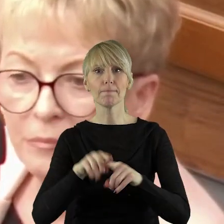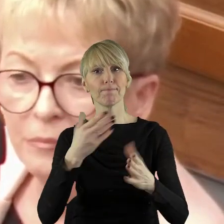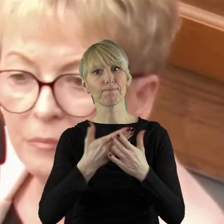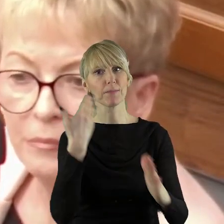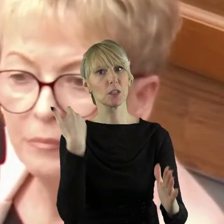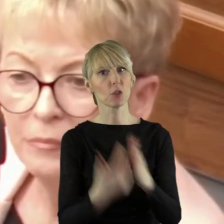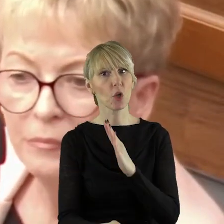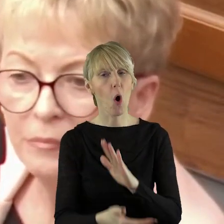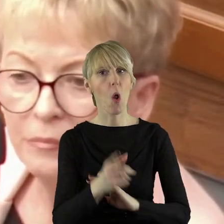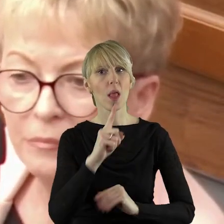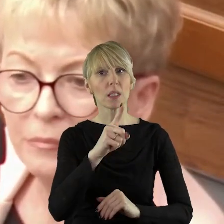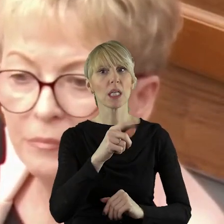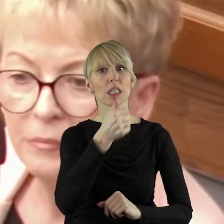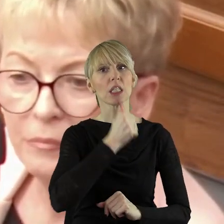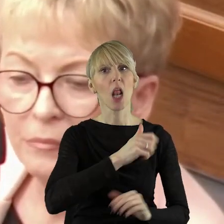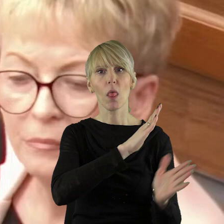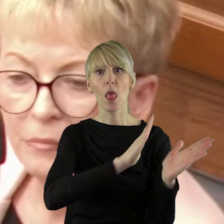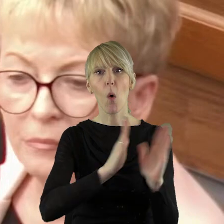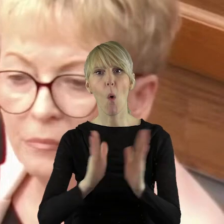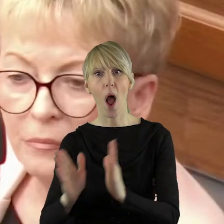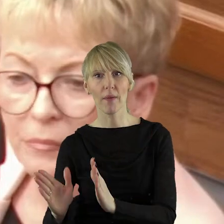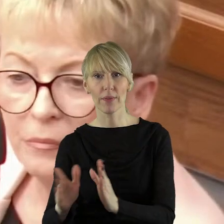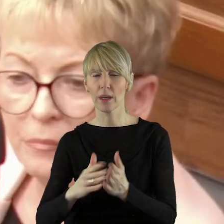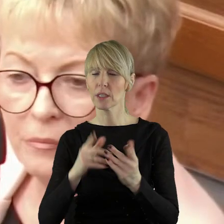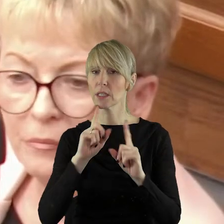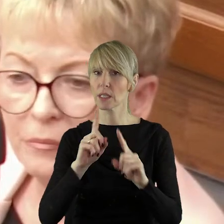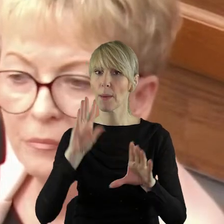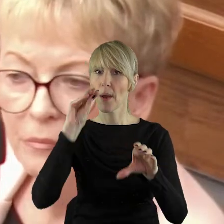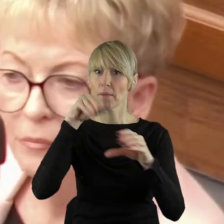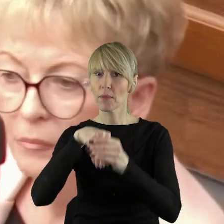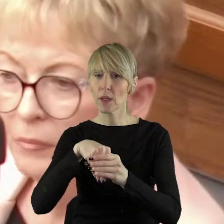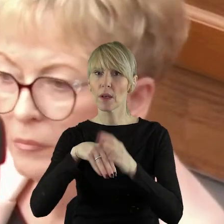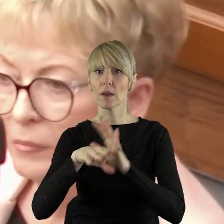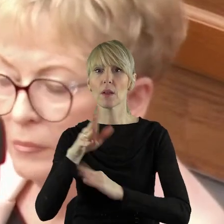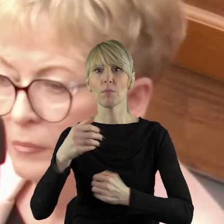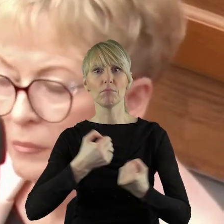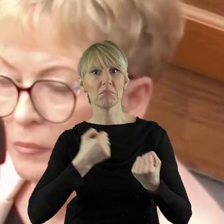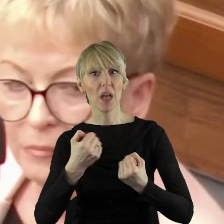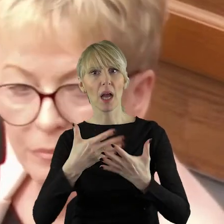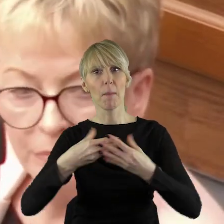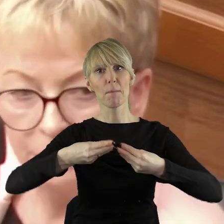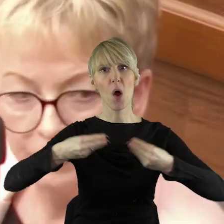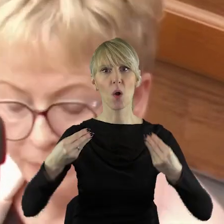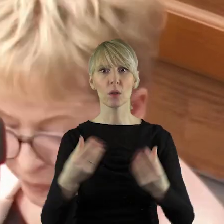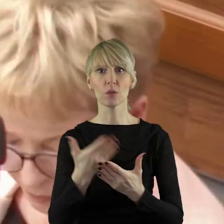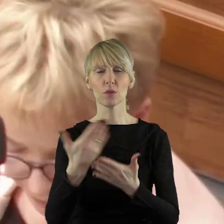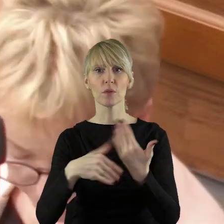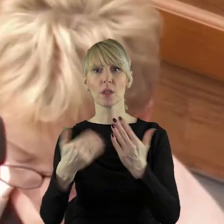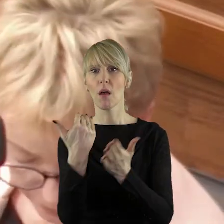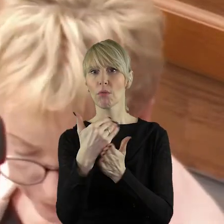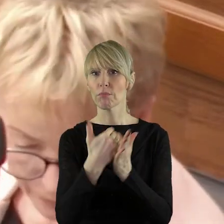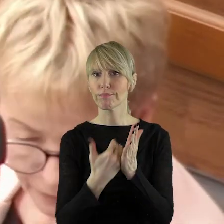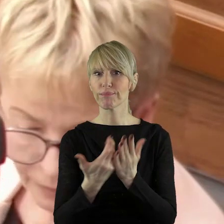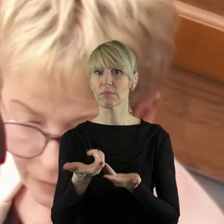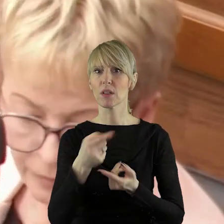Szkoda tylko, że Zielonym Ładem i tym, w jaki sposób zostały poluzowane kryteria